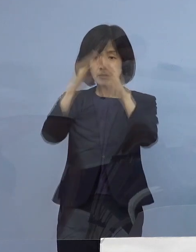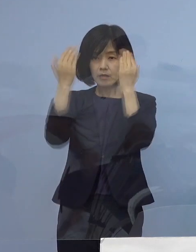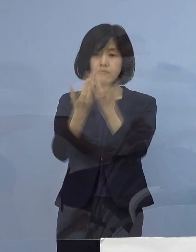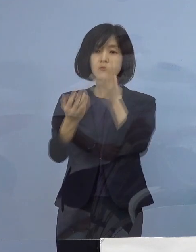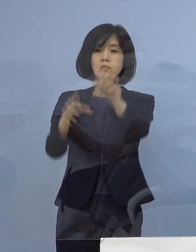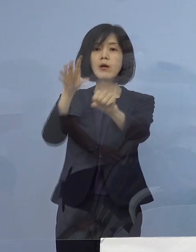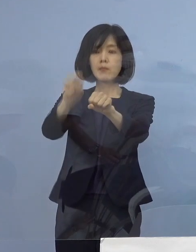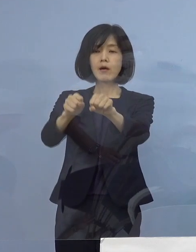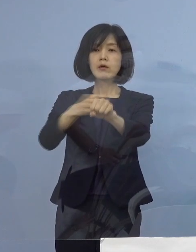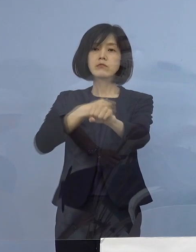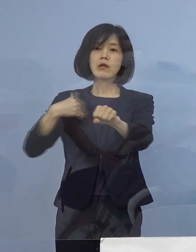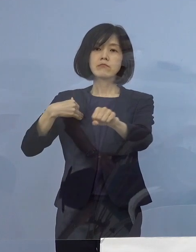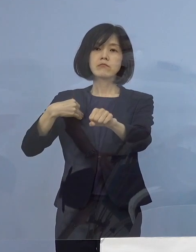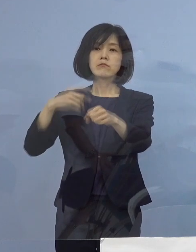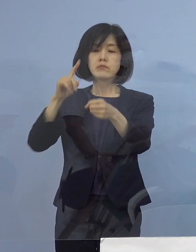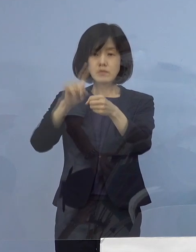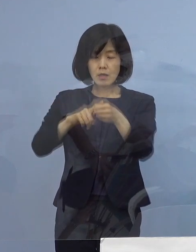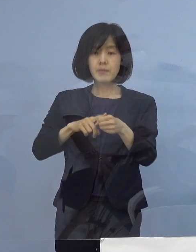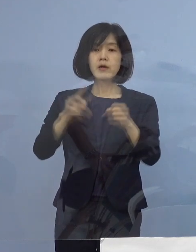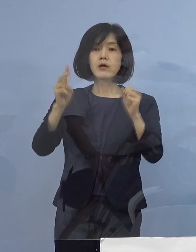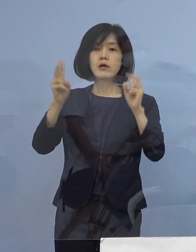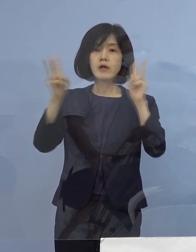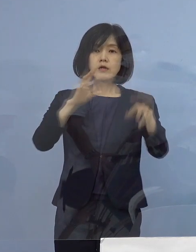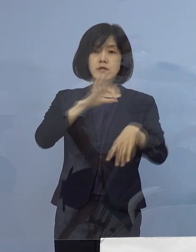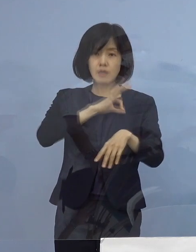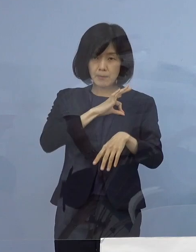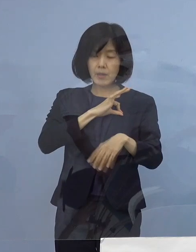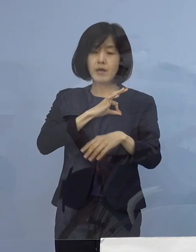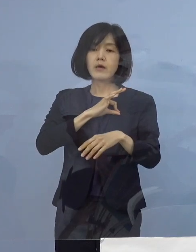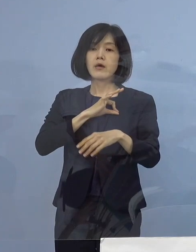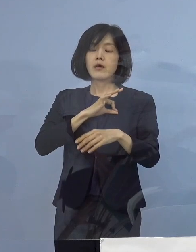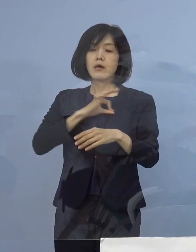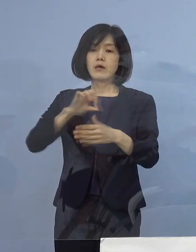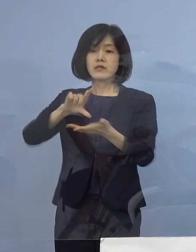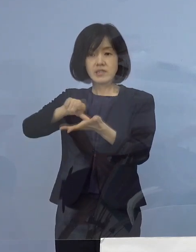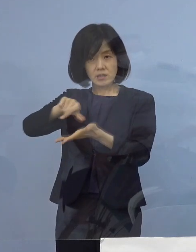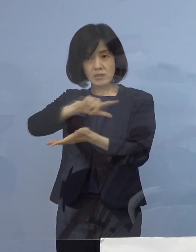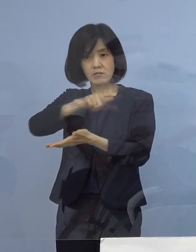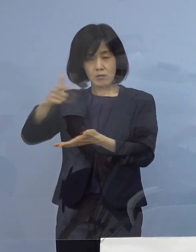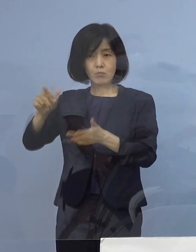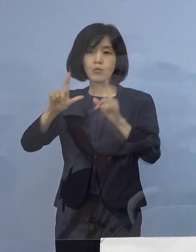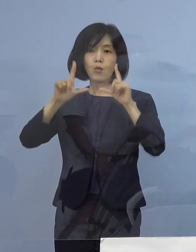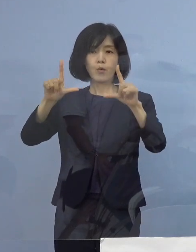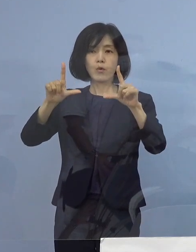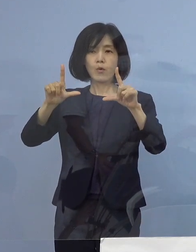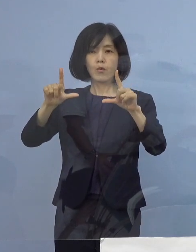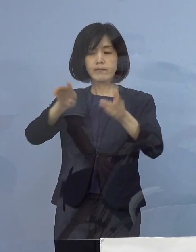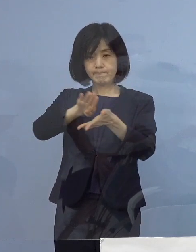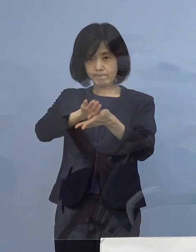事業所名あるいは その所在地につきましては 公表を差し控えさせていただきます